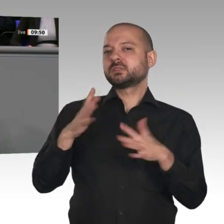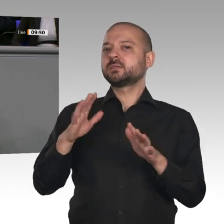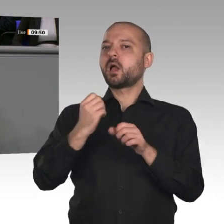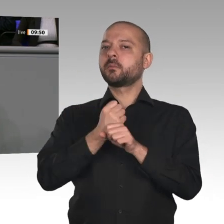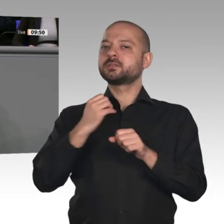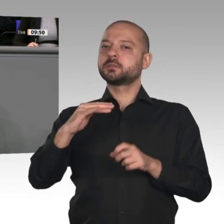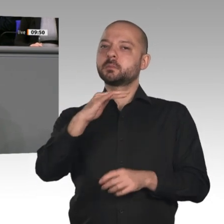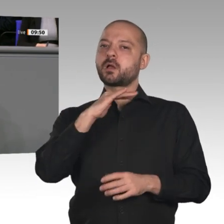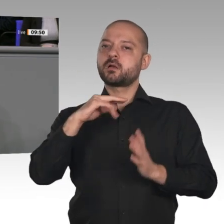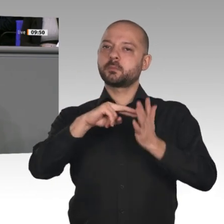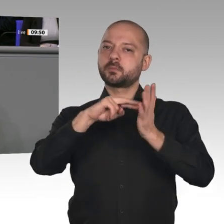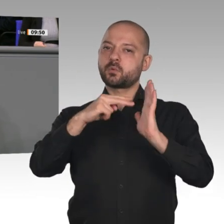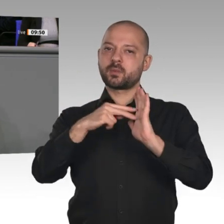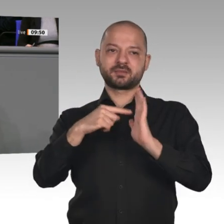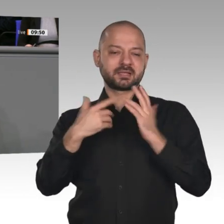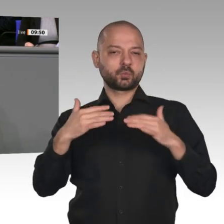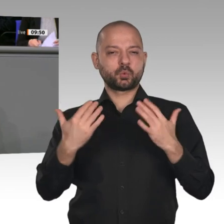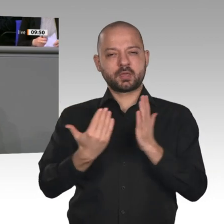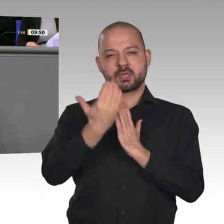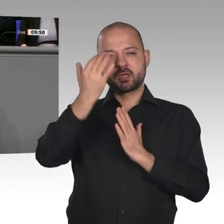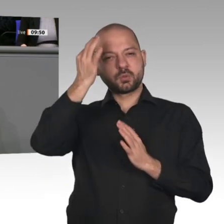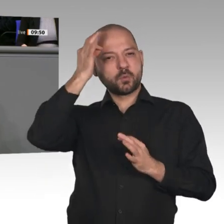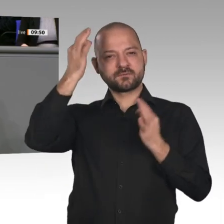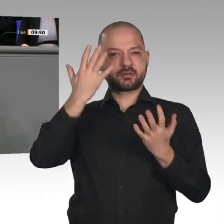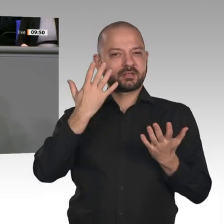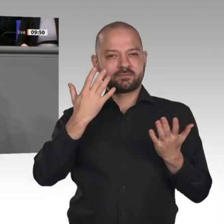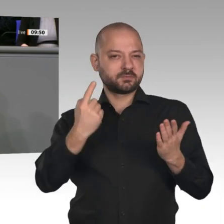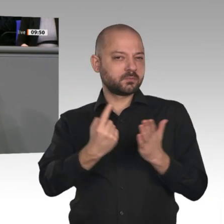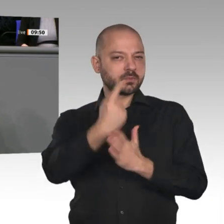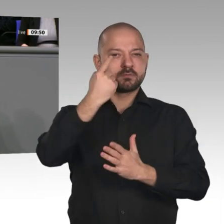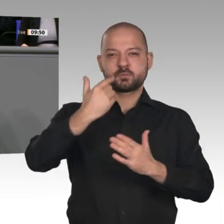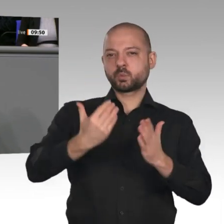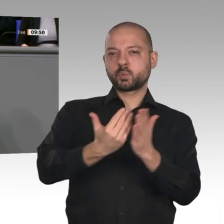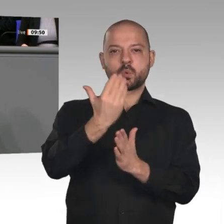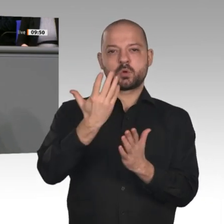sozial gerecht gestaltet werden kann, vereinbart worden. Vor einem Jahr hat die Kohlekommission